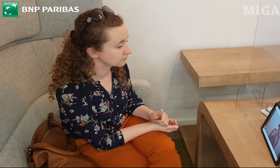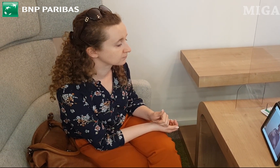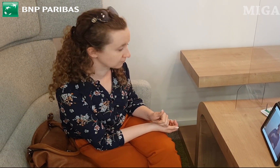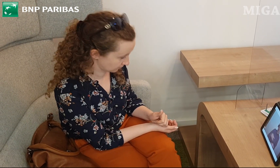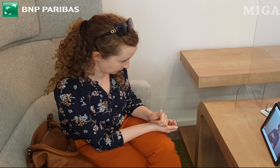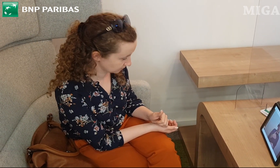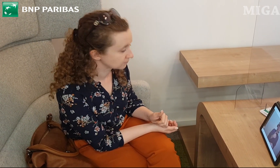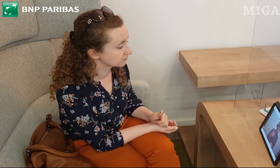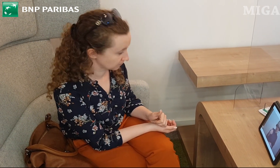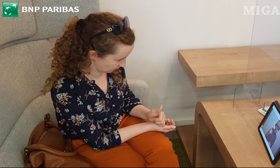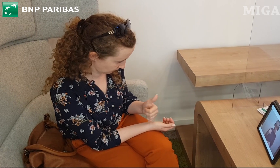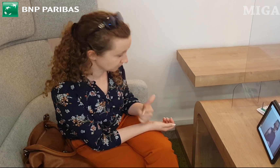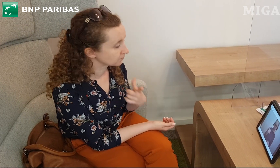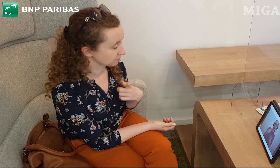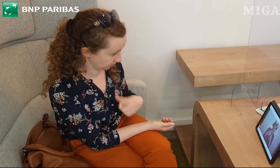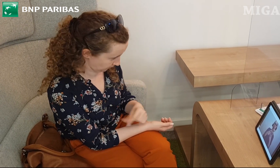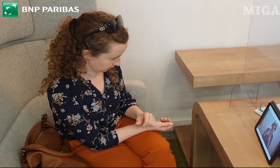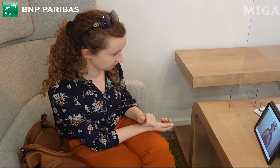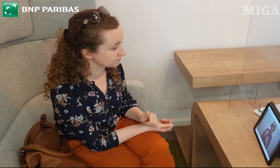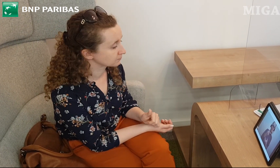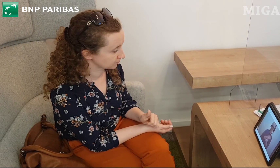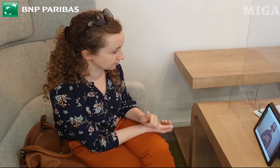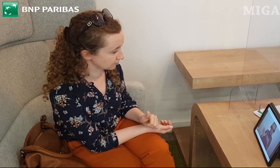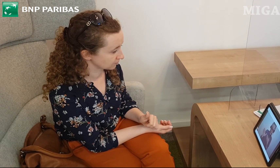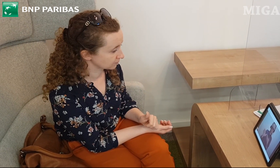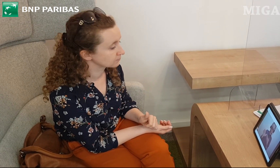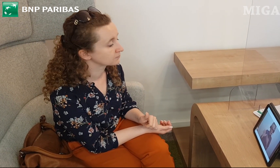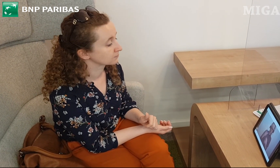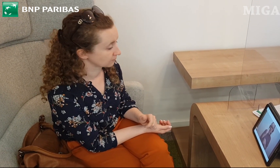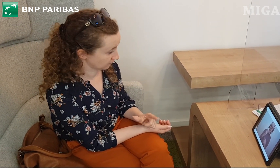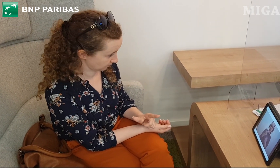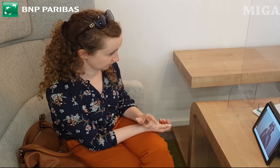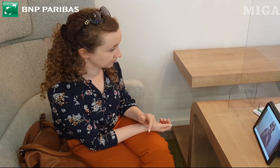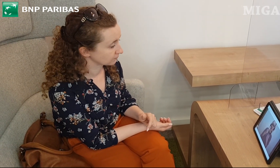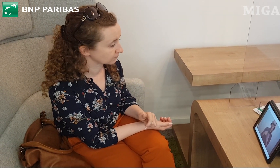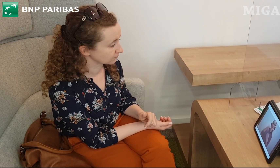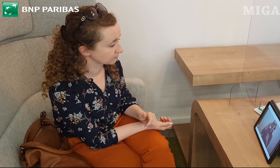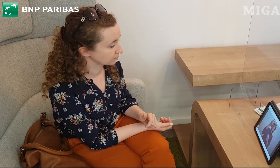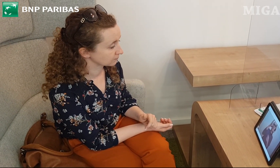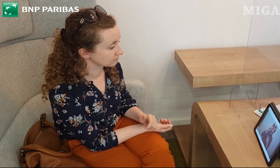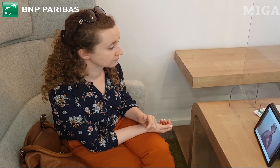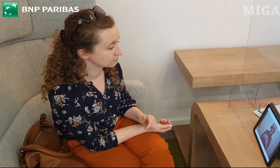pod warunkiem wykonania conajmniej jednej transakcji bezgotówkowej w miesiącu.